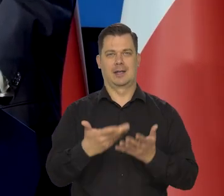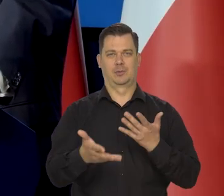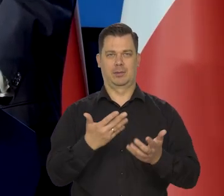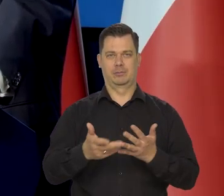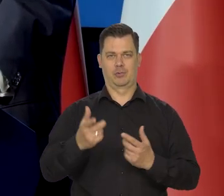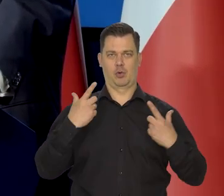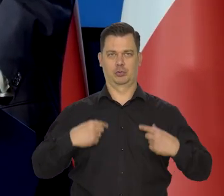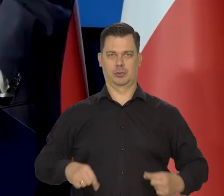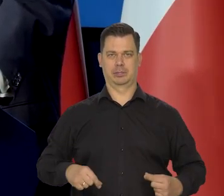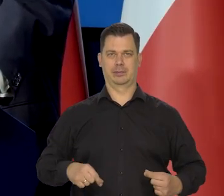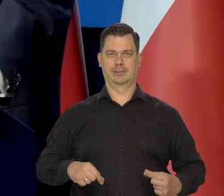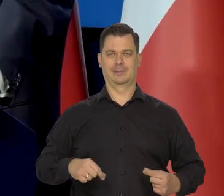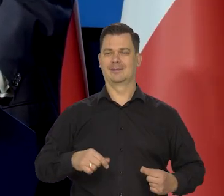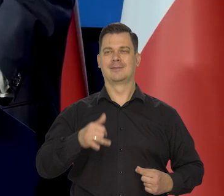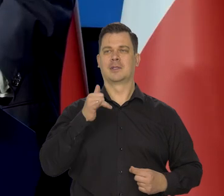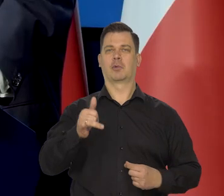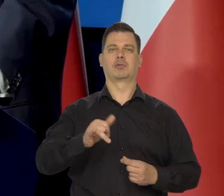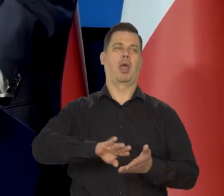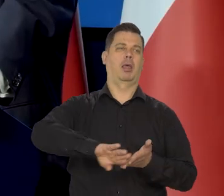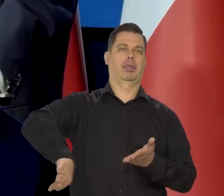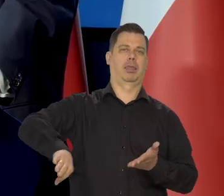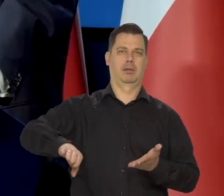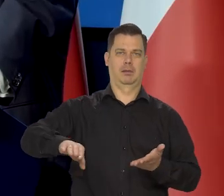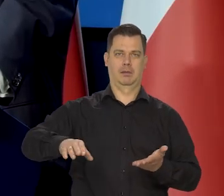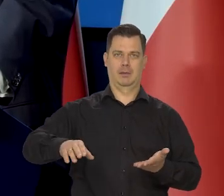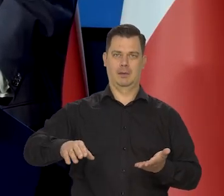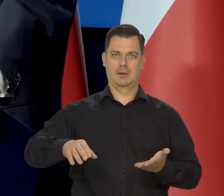Nie można dopuścić w Europie, już nie mówię tylko o Polsce,